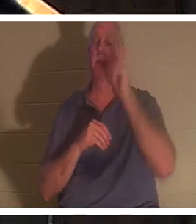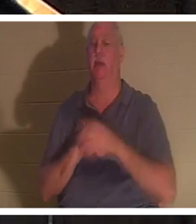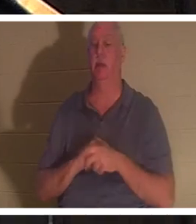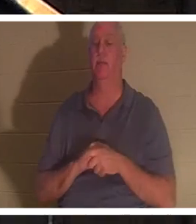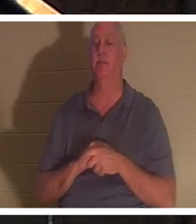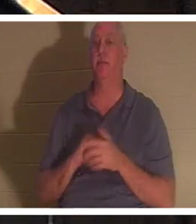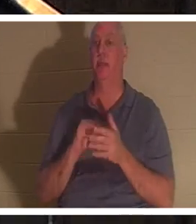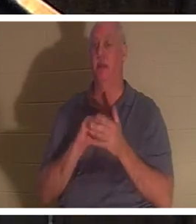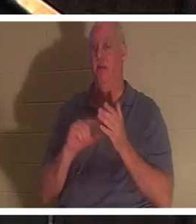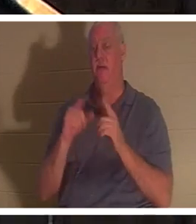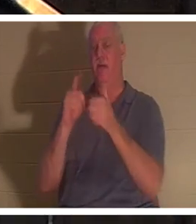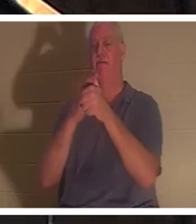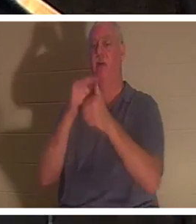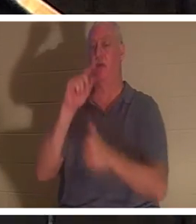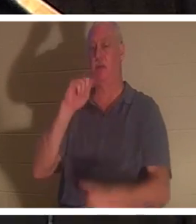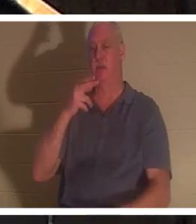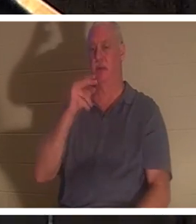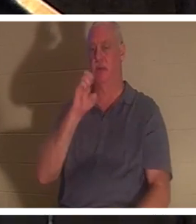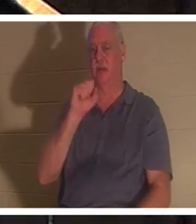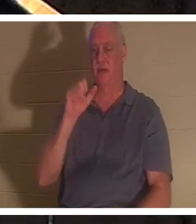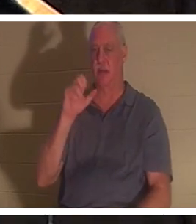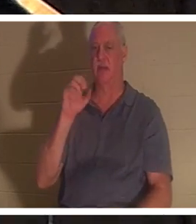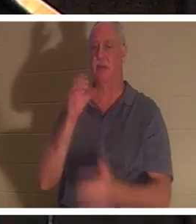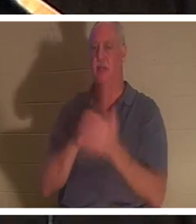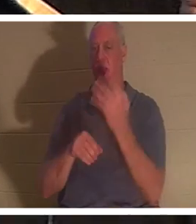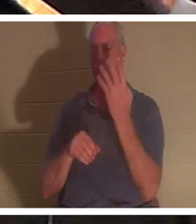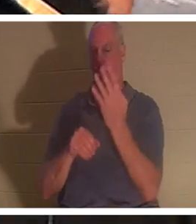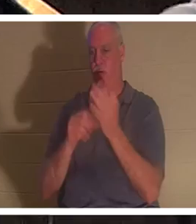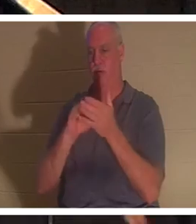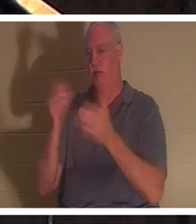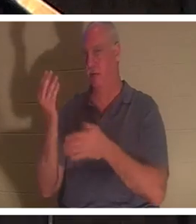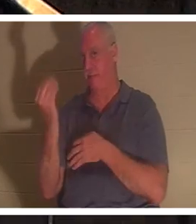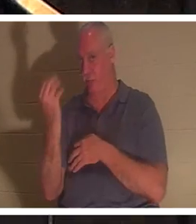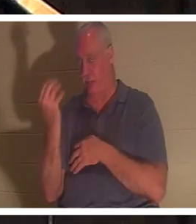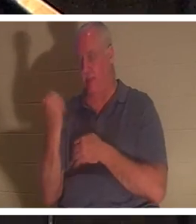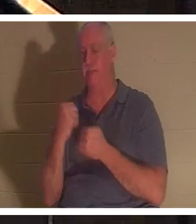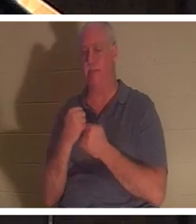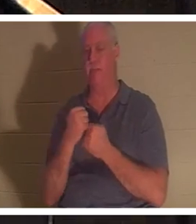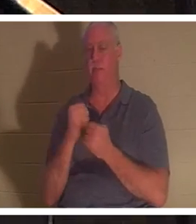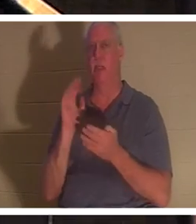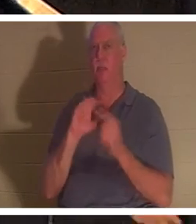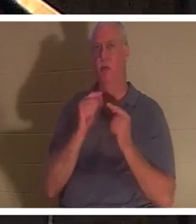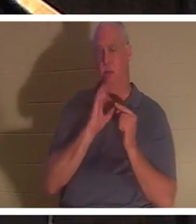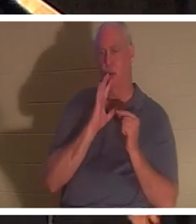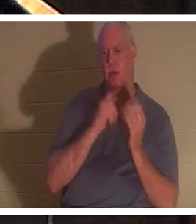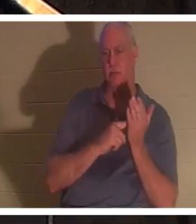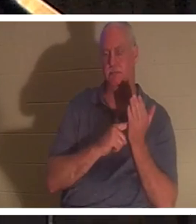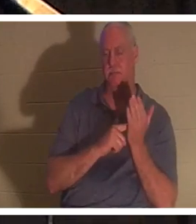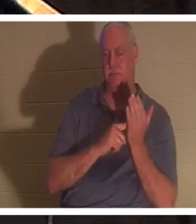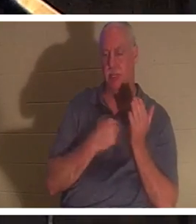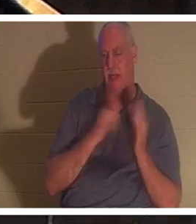Thessaloniciens 4:14. Nous en avons parlé dans les petits groupes que je dirige et que j'enseigne. J'ai